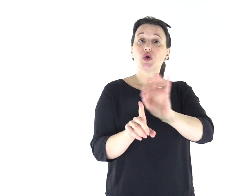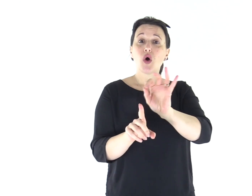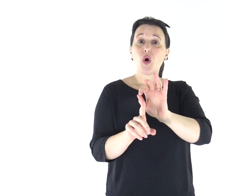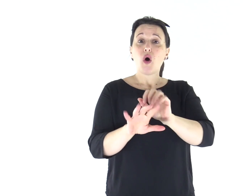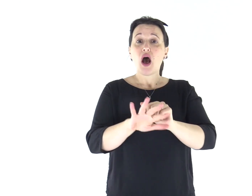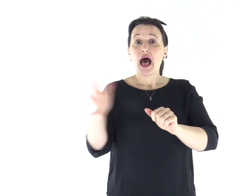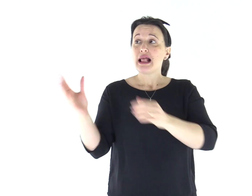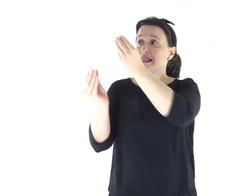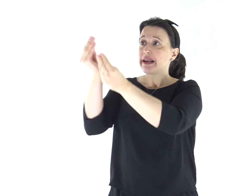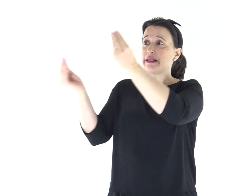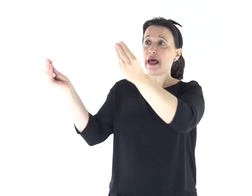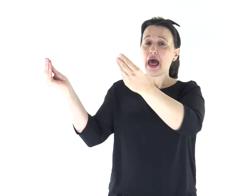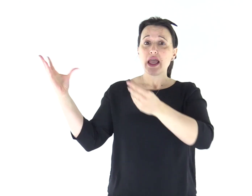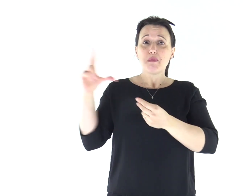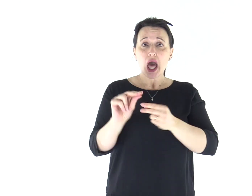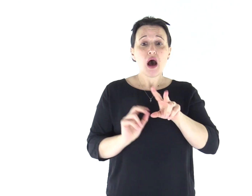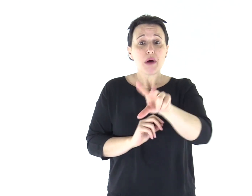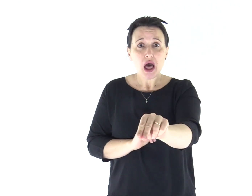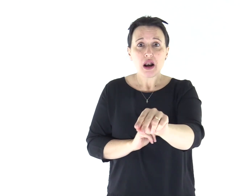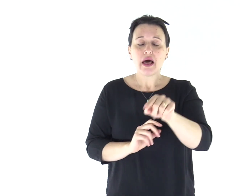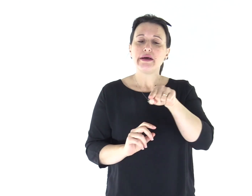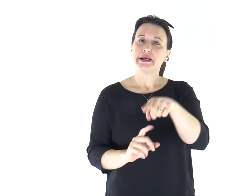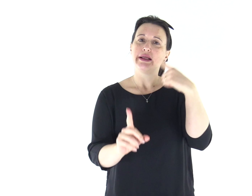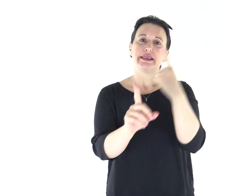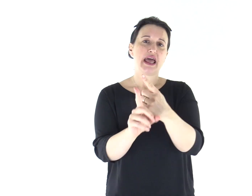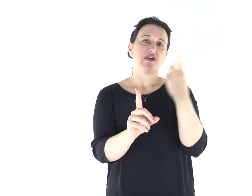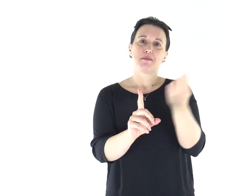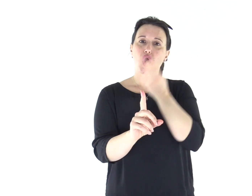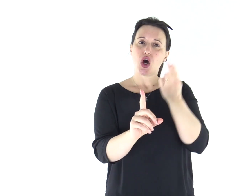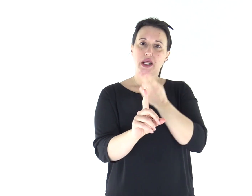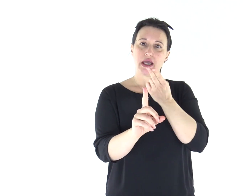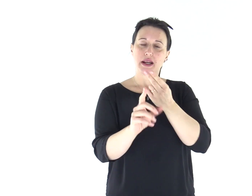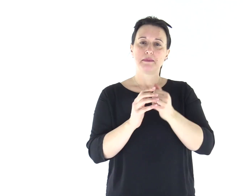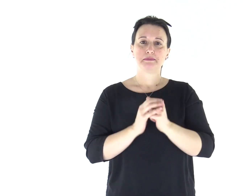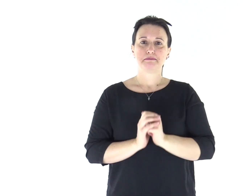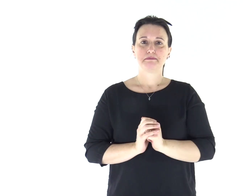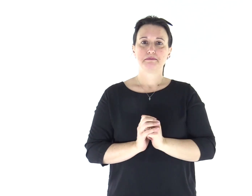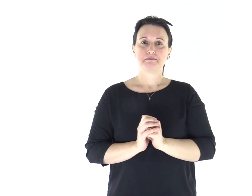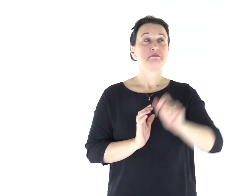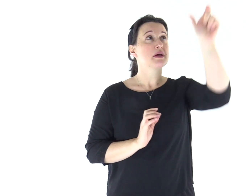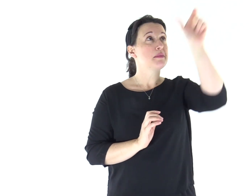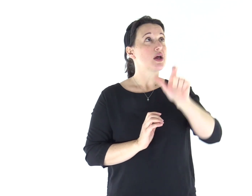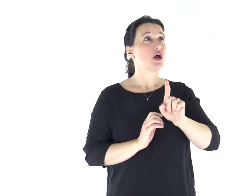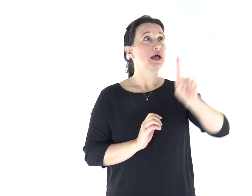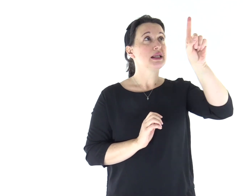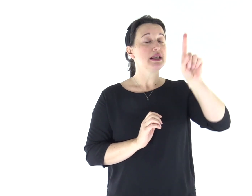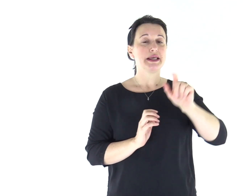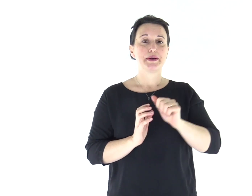o che parlerà in nome di altri dèi, quel profeta dovrà morire"». Parola di Dio